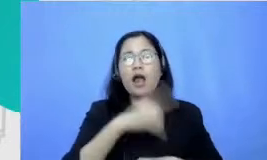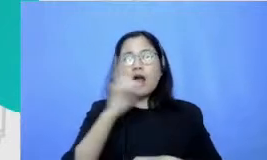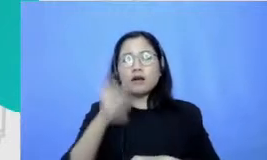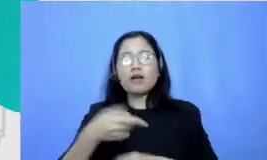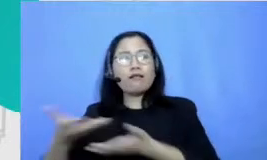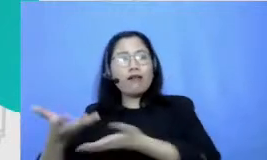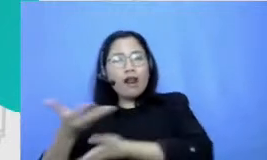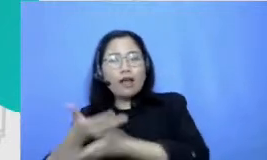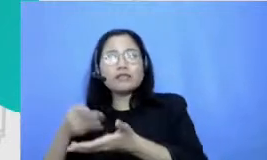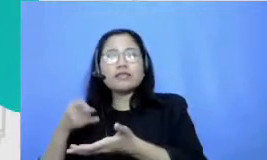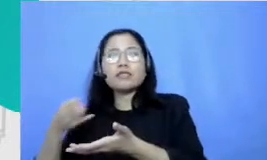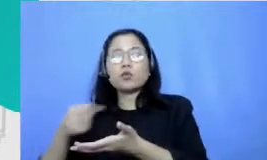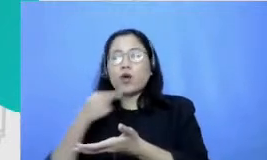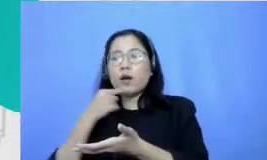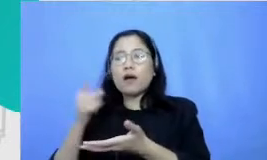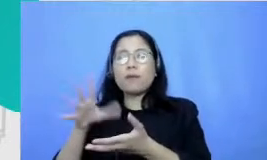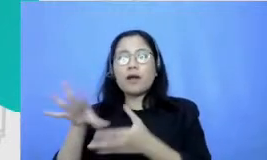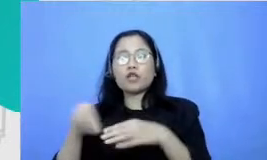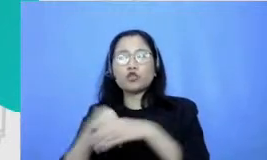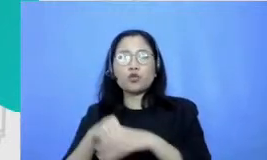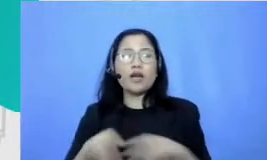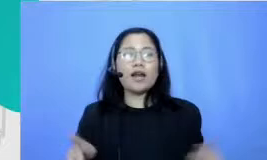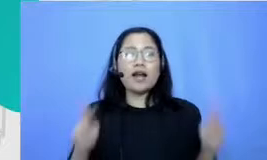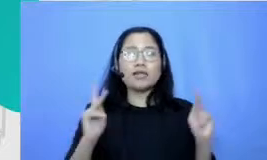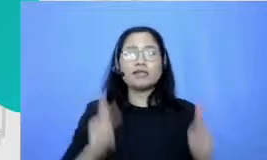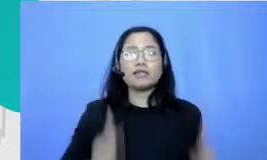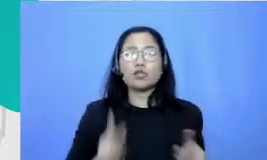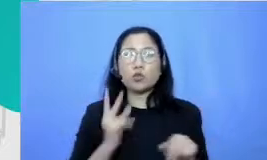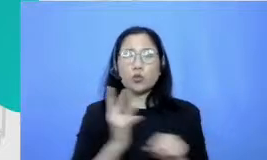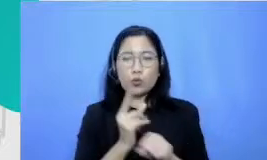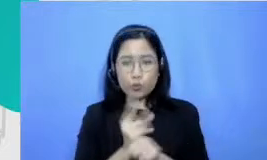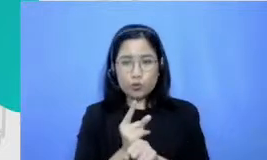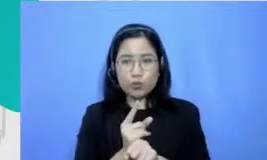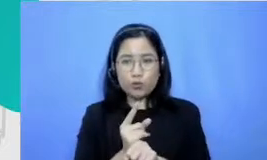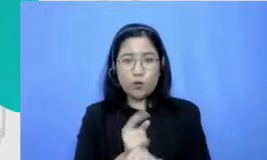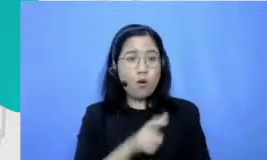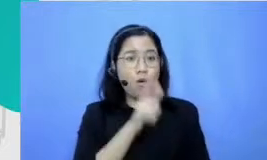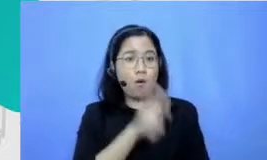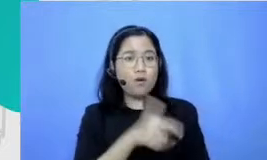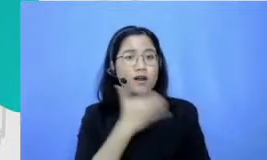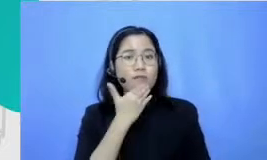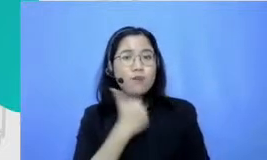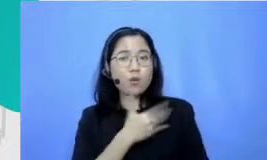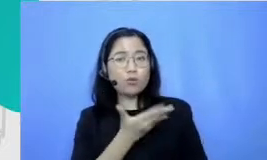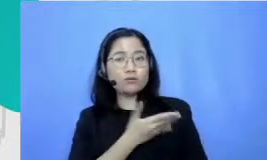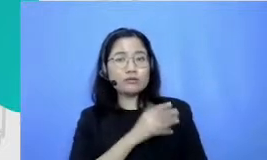karakteristik utama orang yang memilih profesi menjadi guru dan salah satu yang paling sering